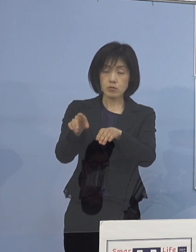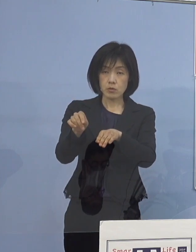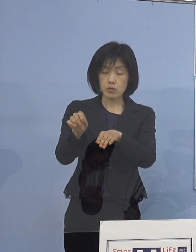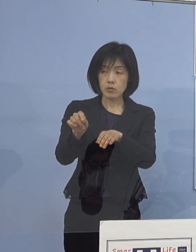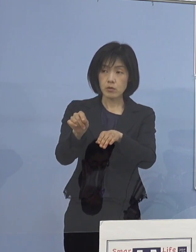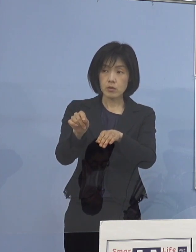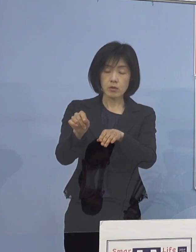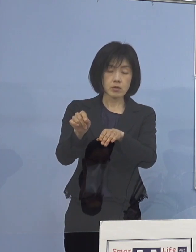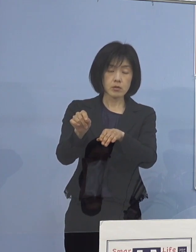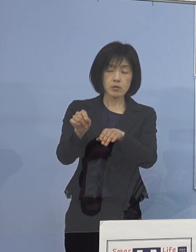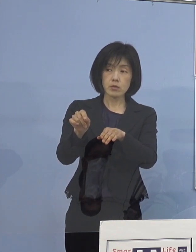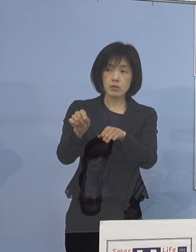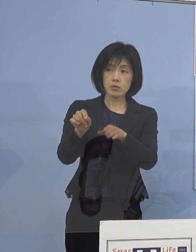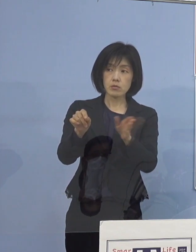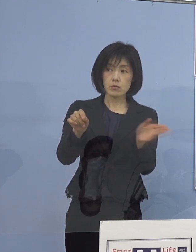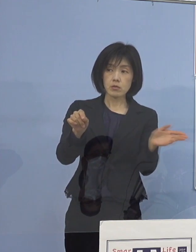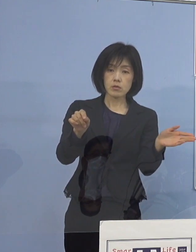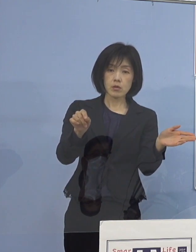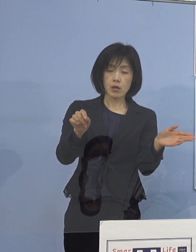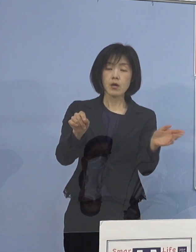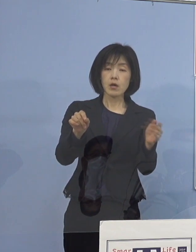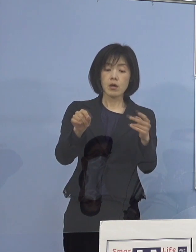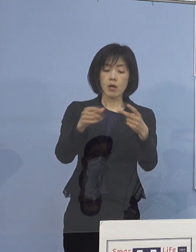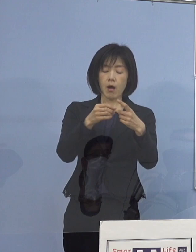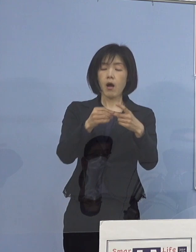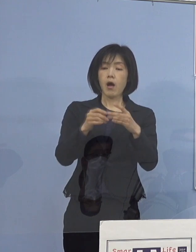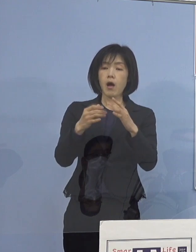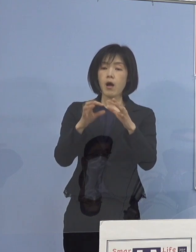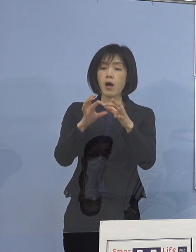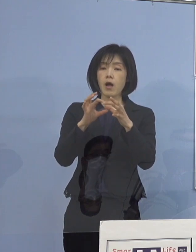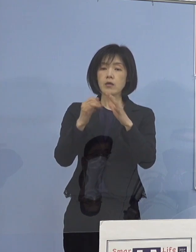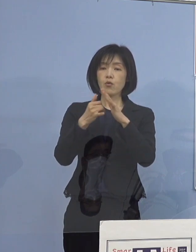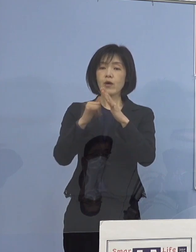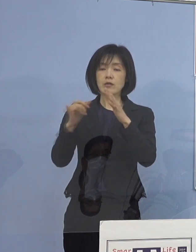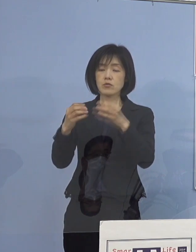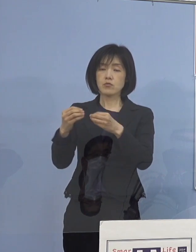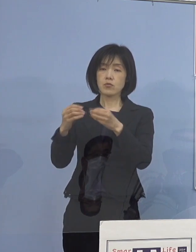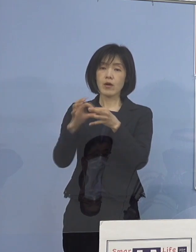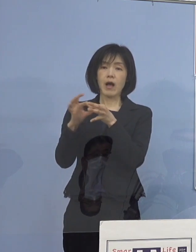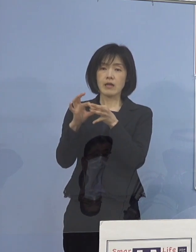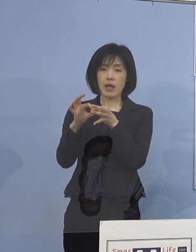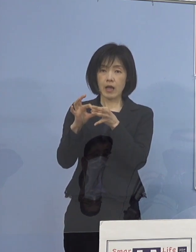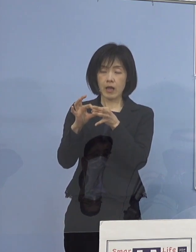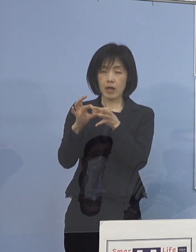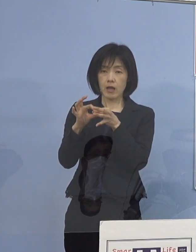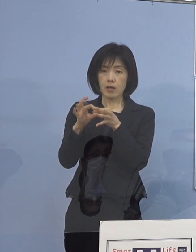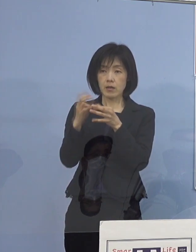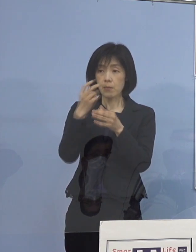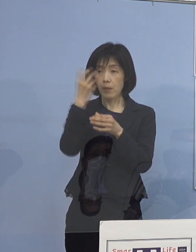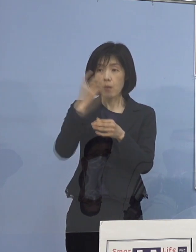（知事） 実はご家族の方の関係で分かったということですから 勤務していてということではないです